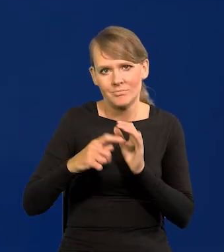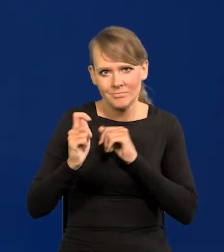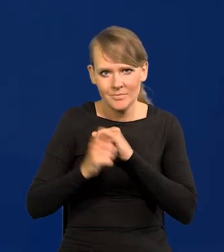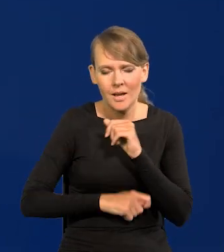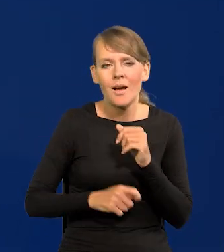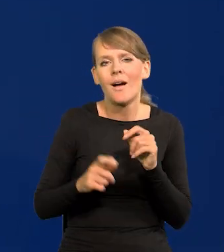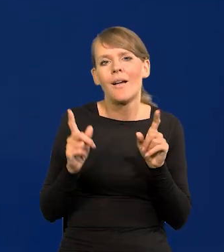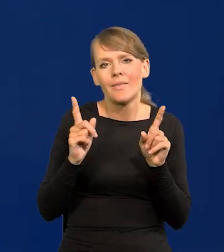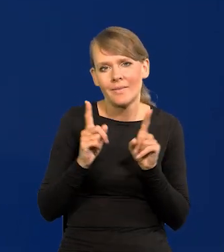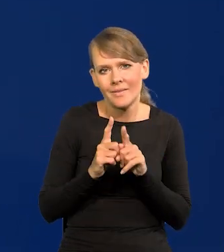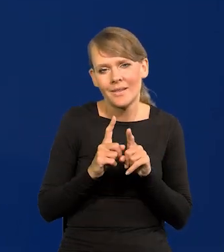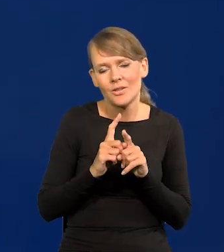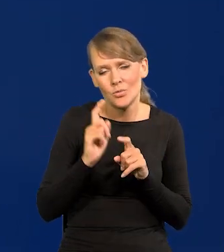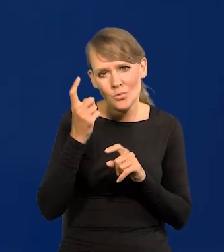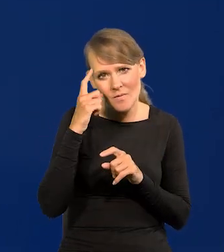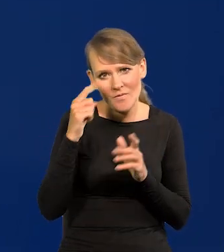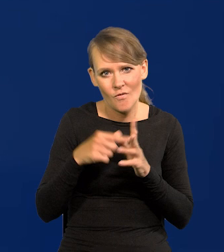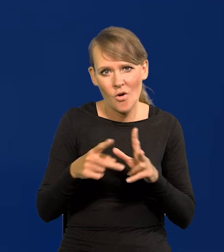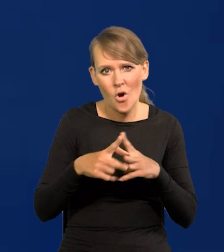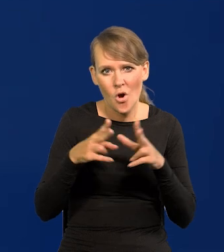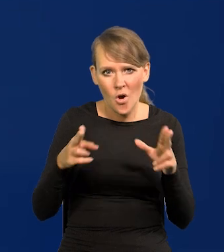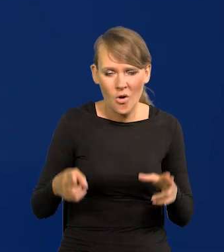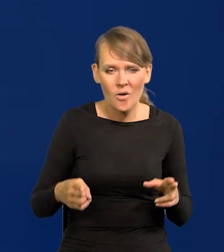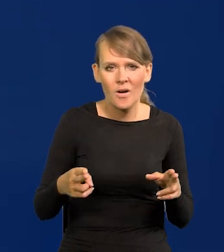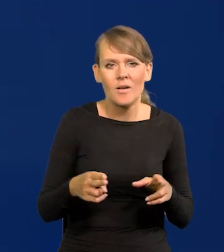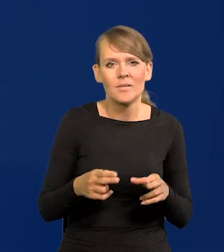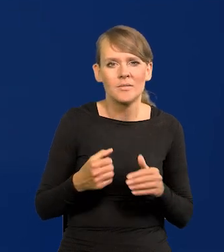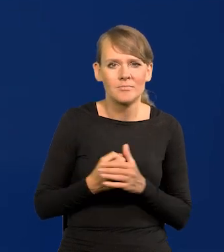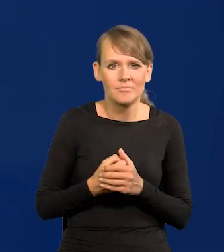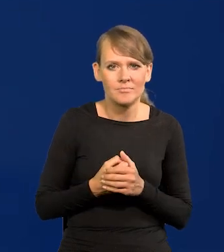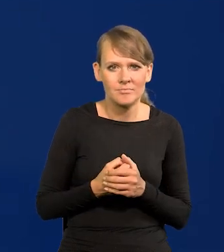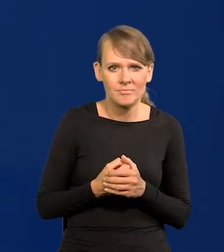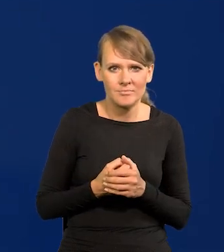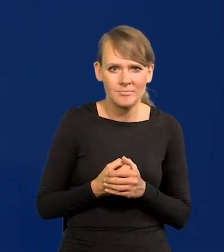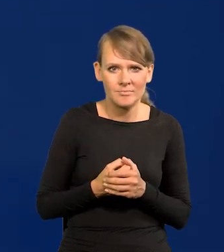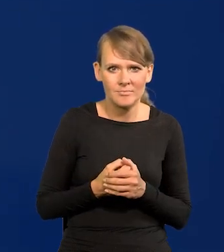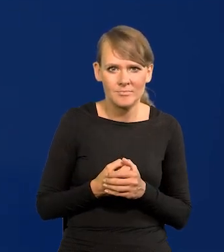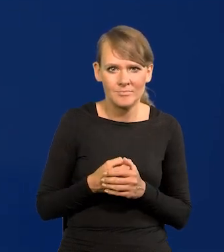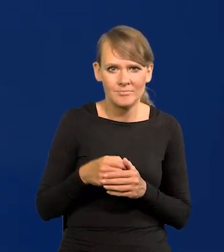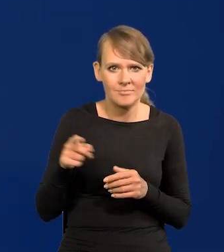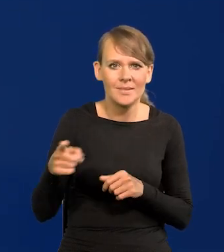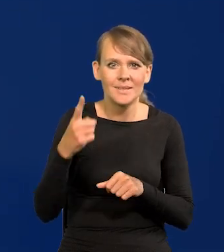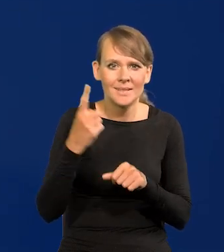Szczególnie w okresie tym przed i bezpośrednio po podjęciu decyzji.